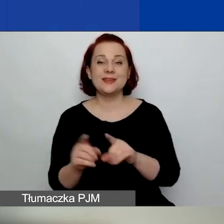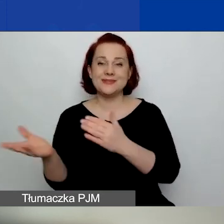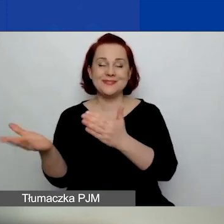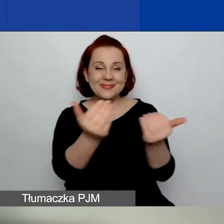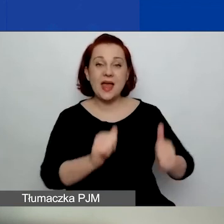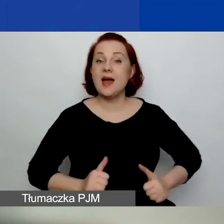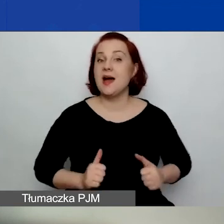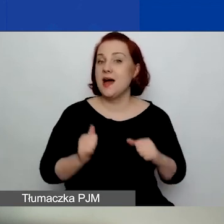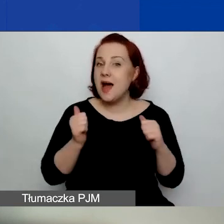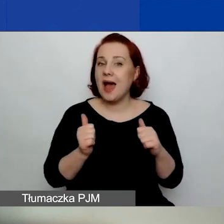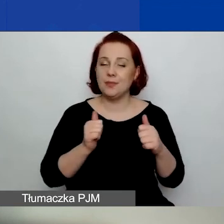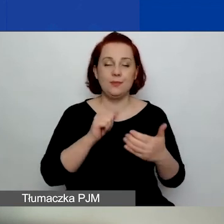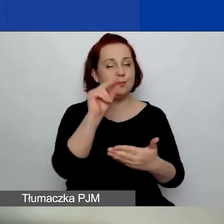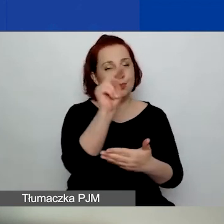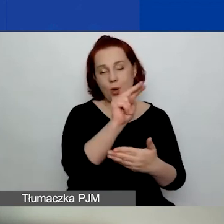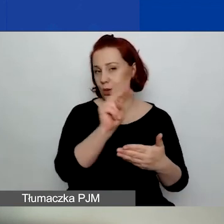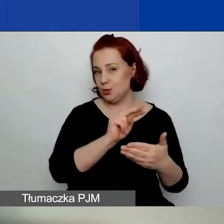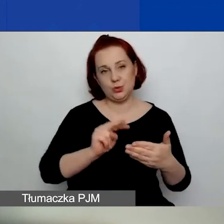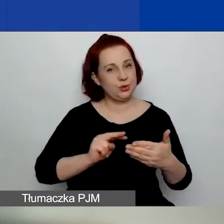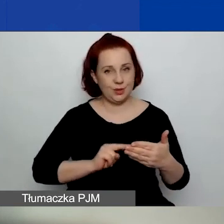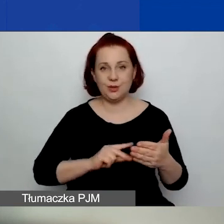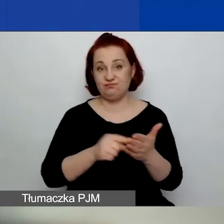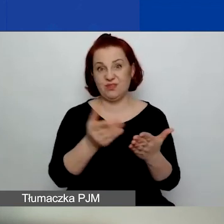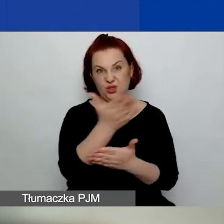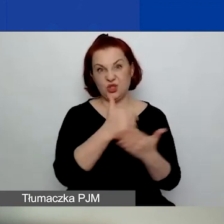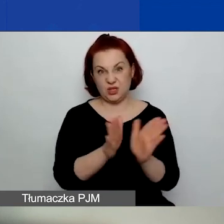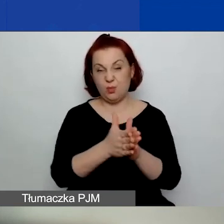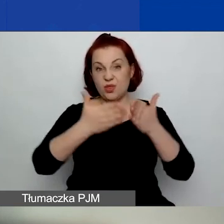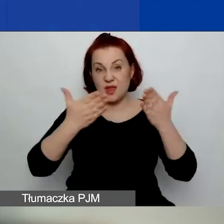żeby przestudiować tę część podręcznika wraz z przypisami,